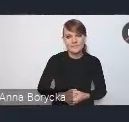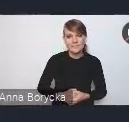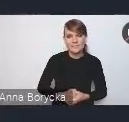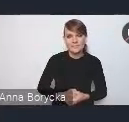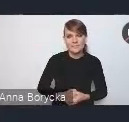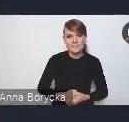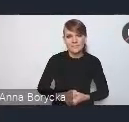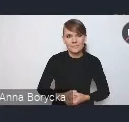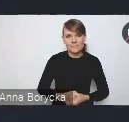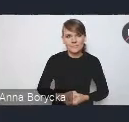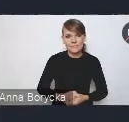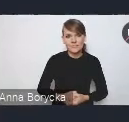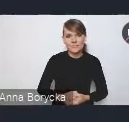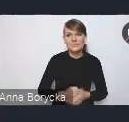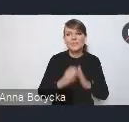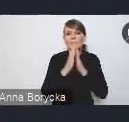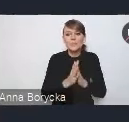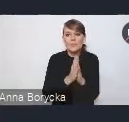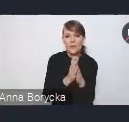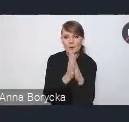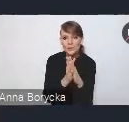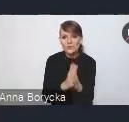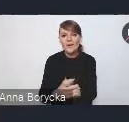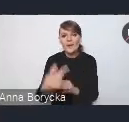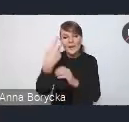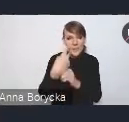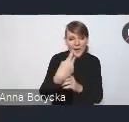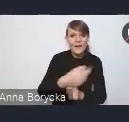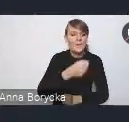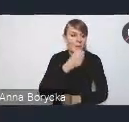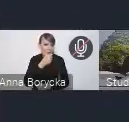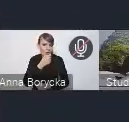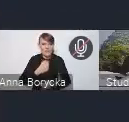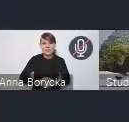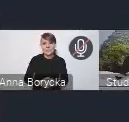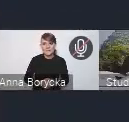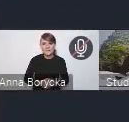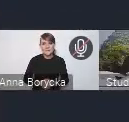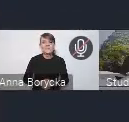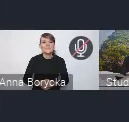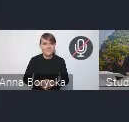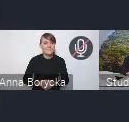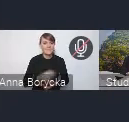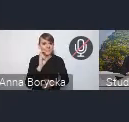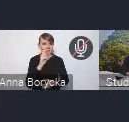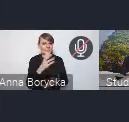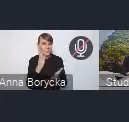Prosimy o włączenie kamery i mikrofonu. Włączyłam. Dzień dobry państwu.